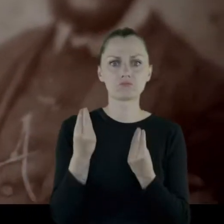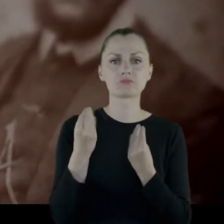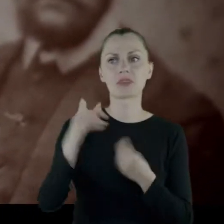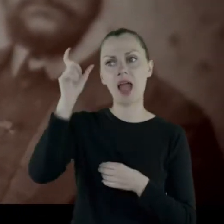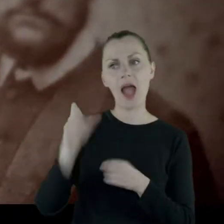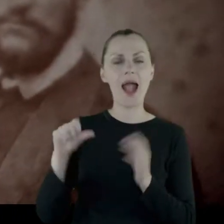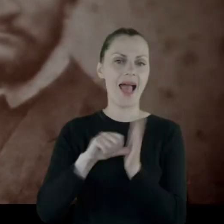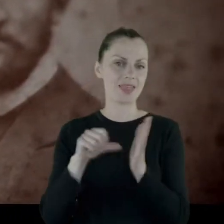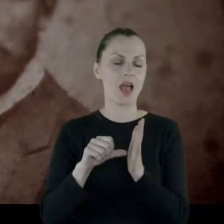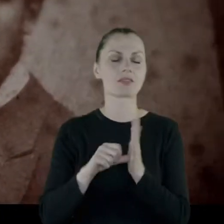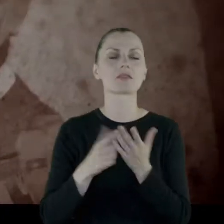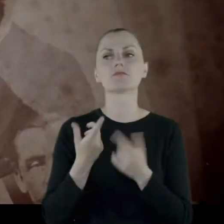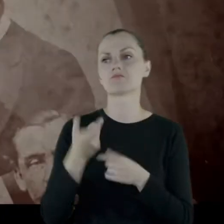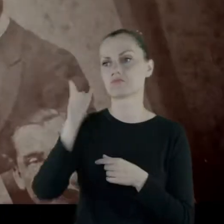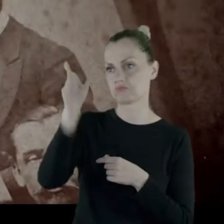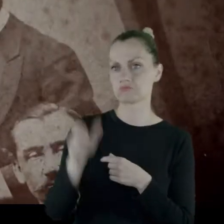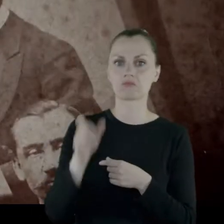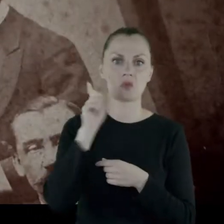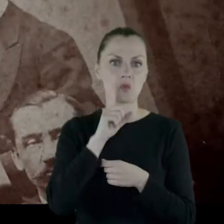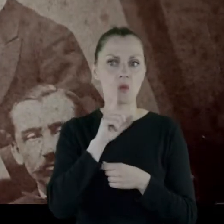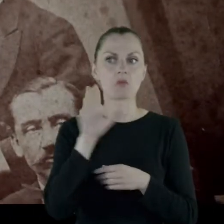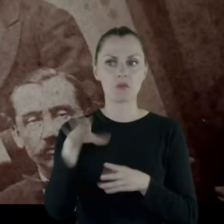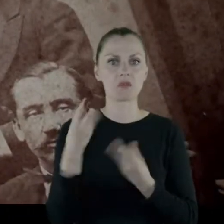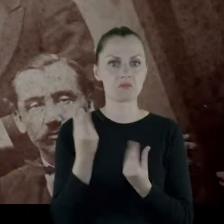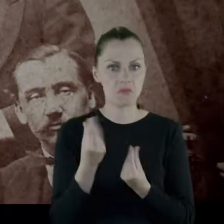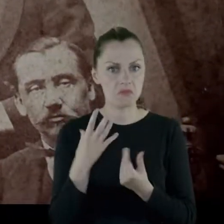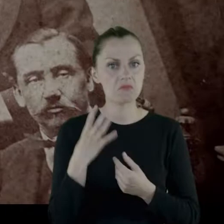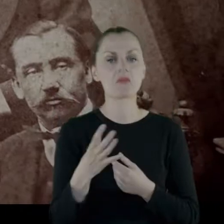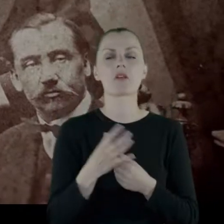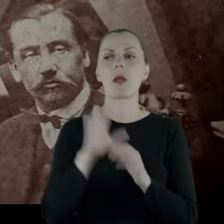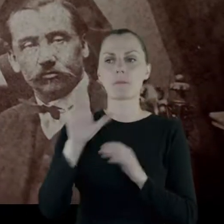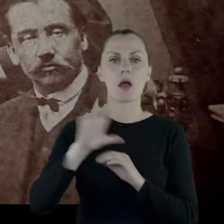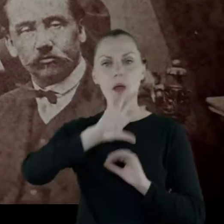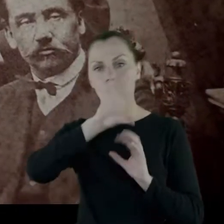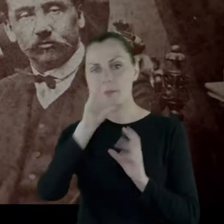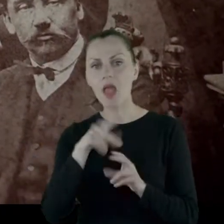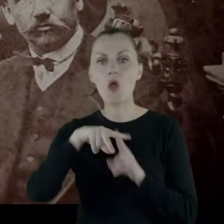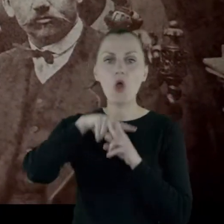bo jest majętny, ma piękne konie i powozy.